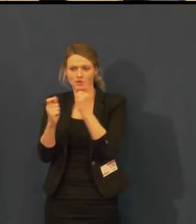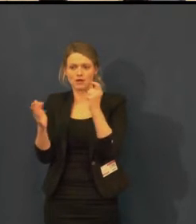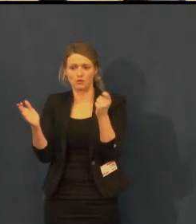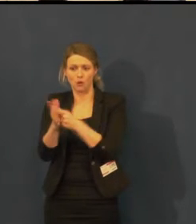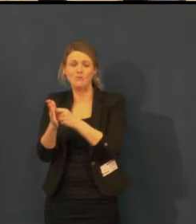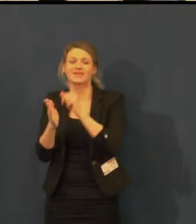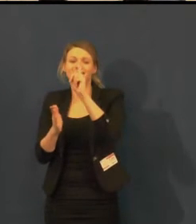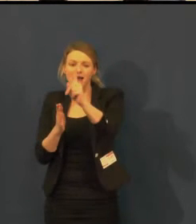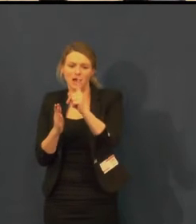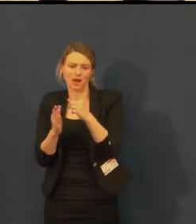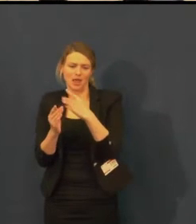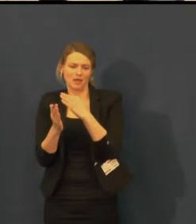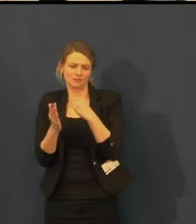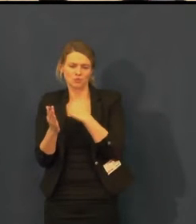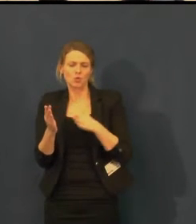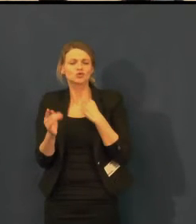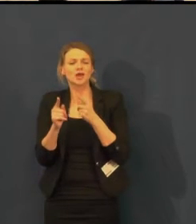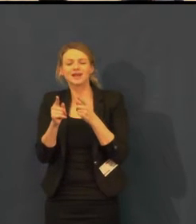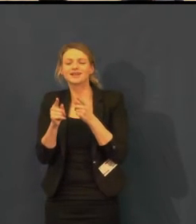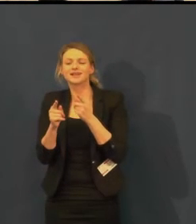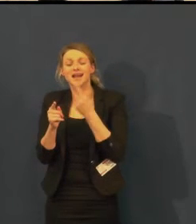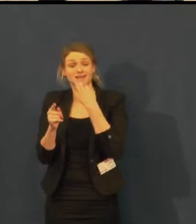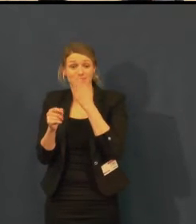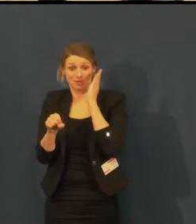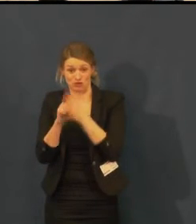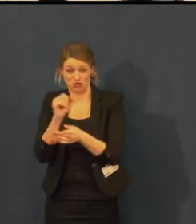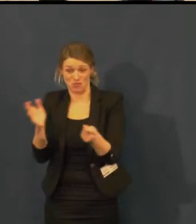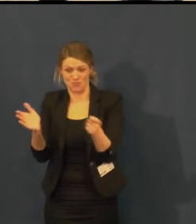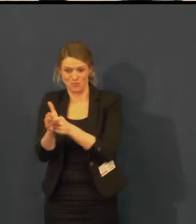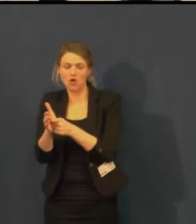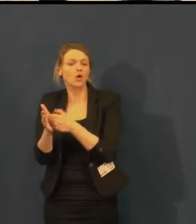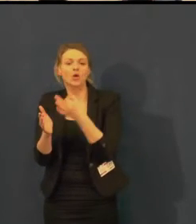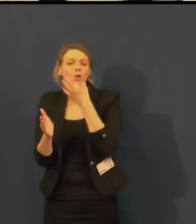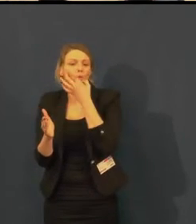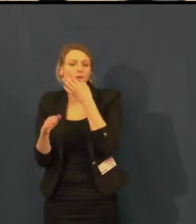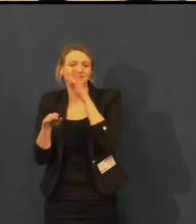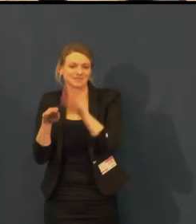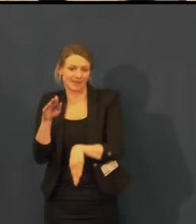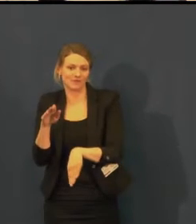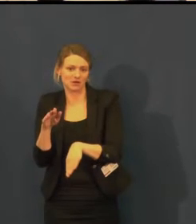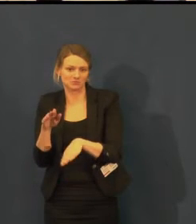Ceny vstupenek vidíte, jak se v průměru pohybují.